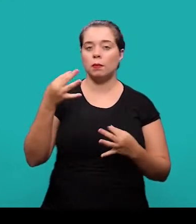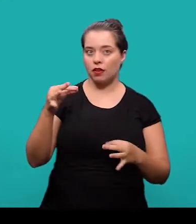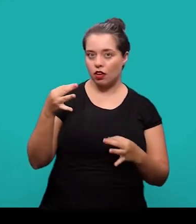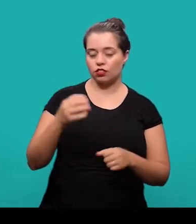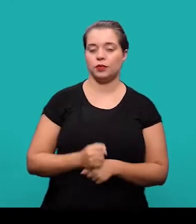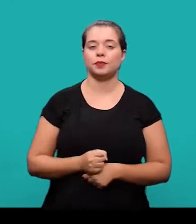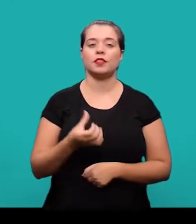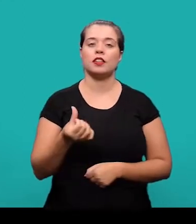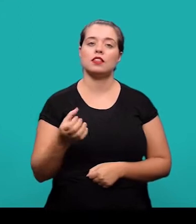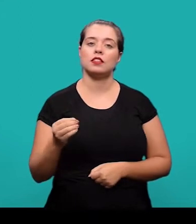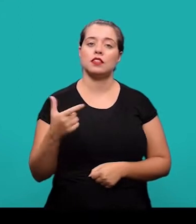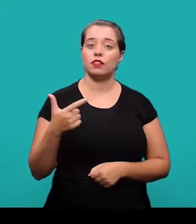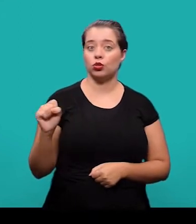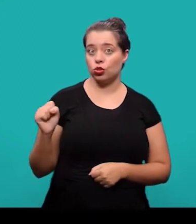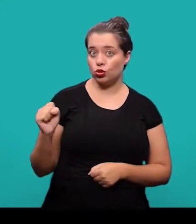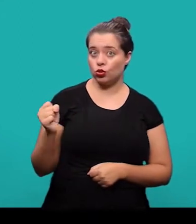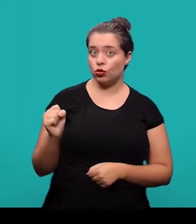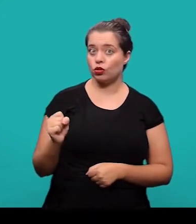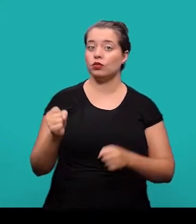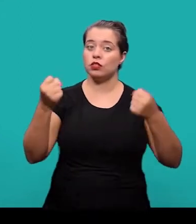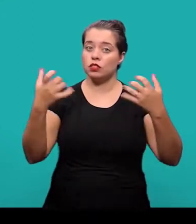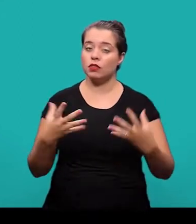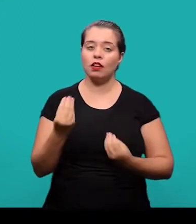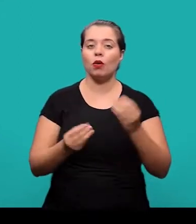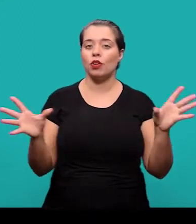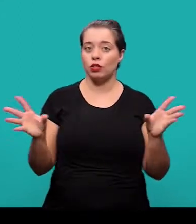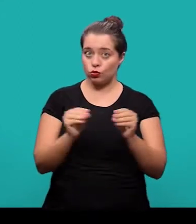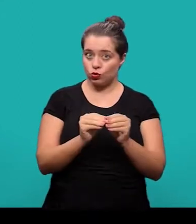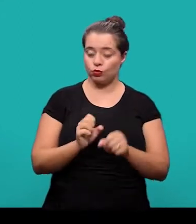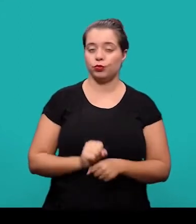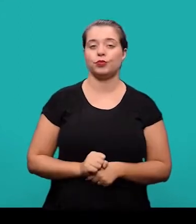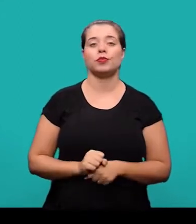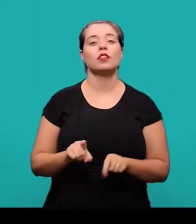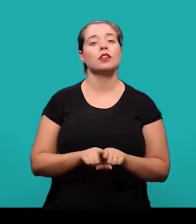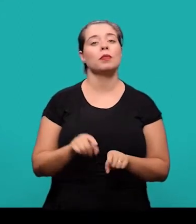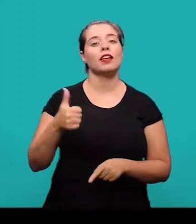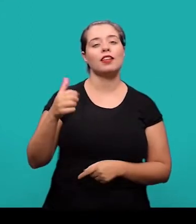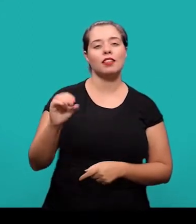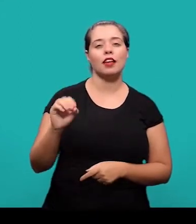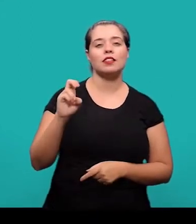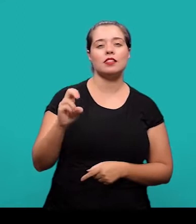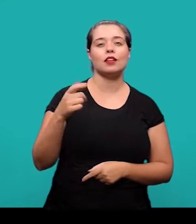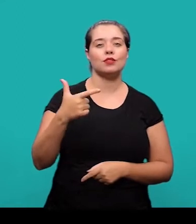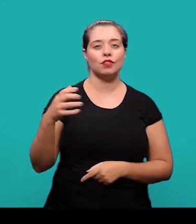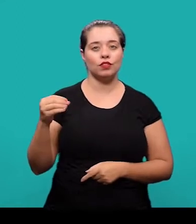6028, que fala sobre os resumos; a NBR 10520 que trata das citações;